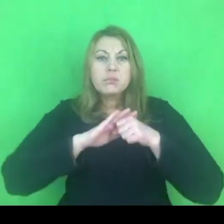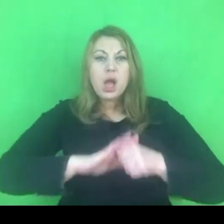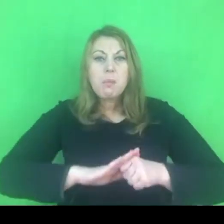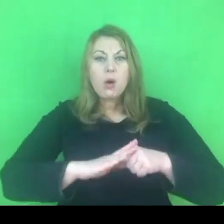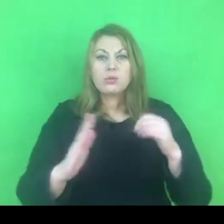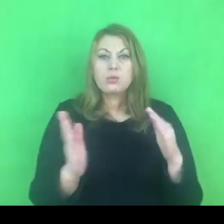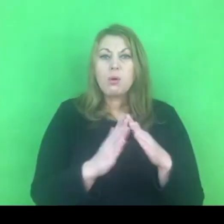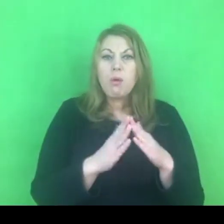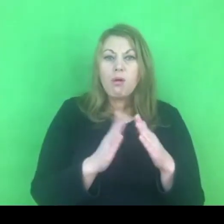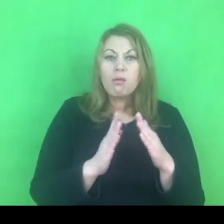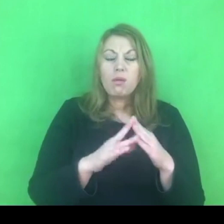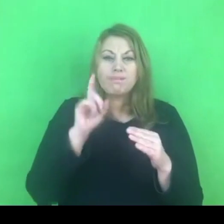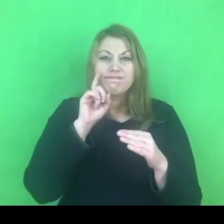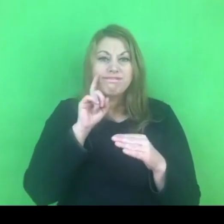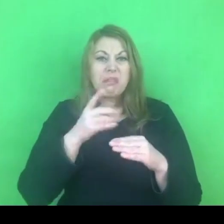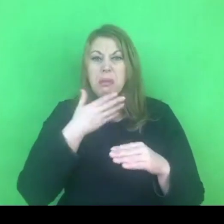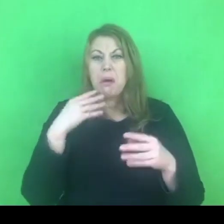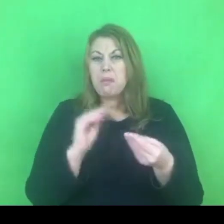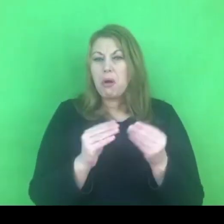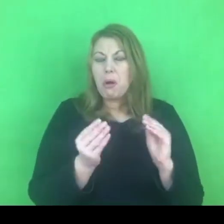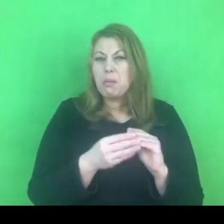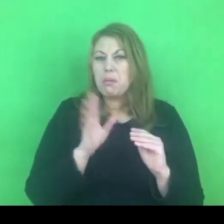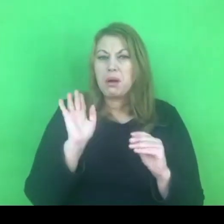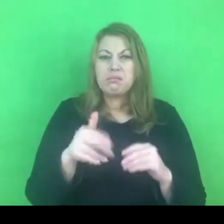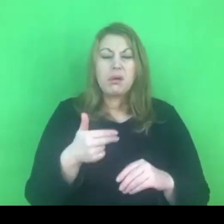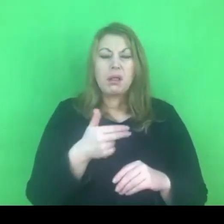Jest tematem, który obowiązuje daną rodzinę.